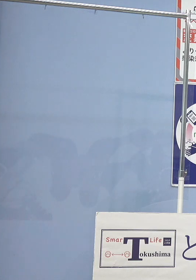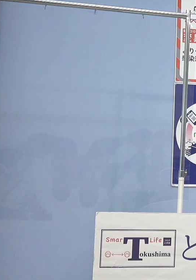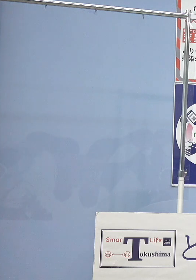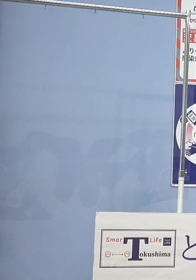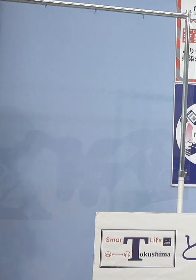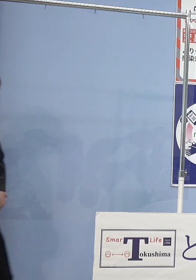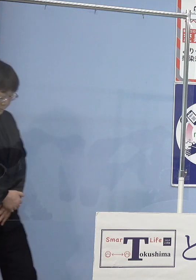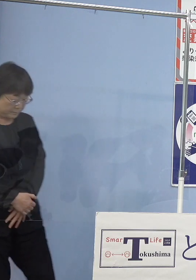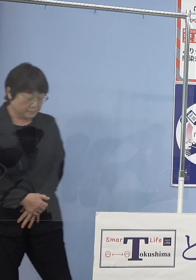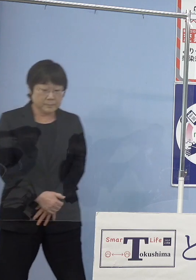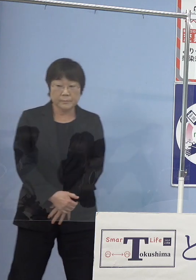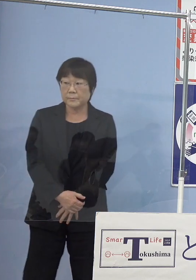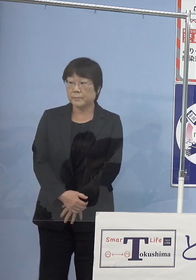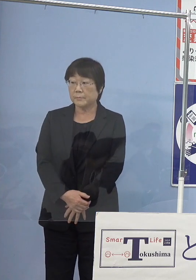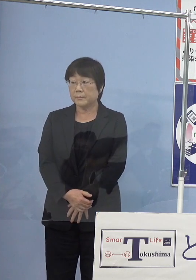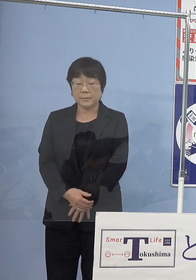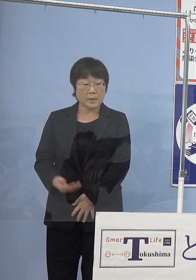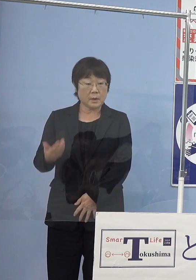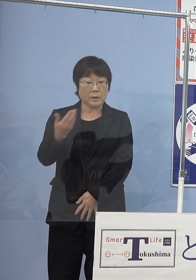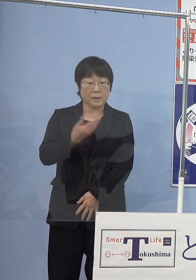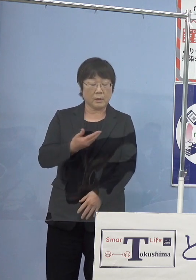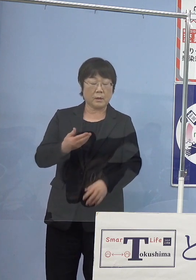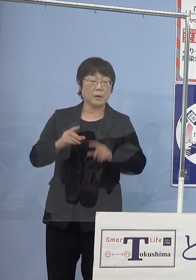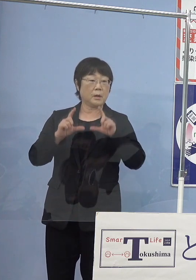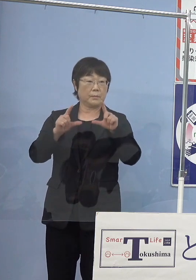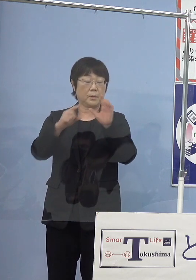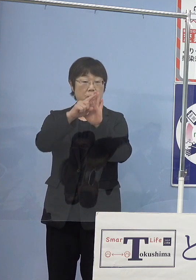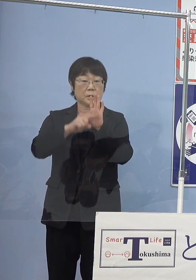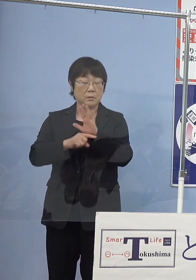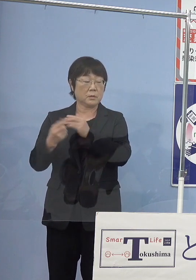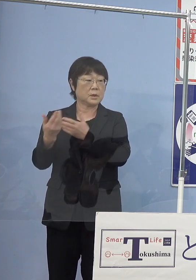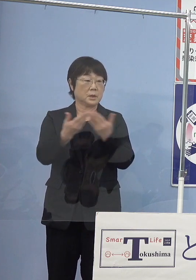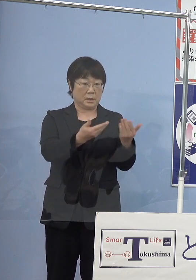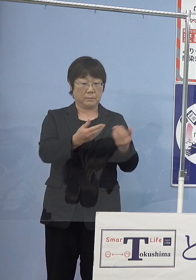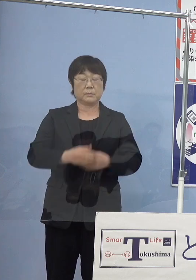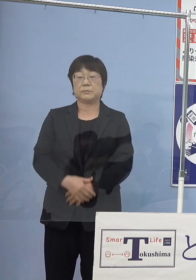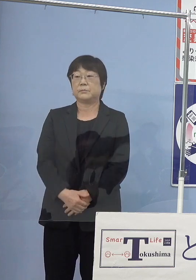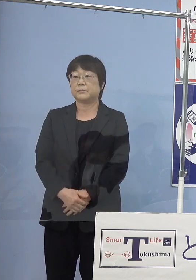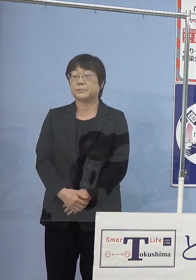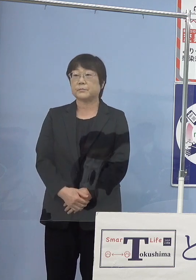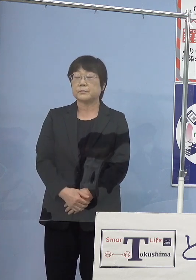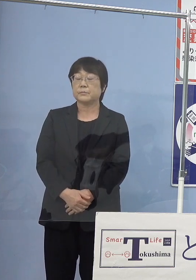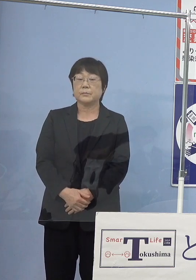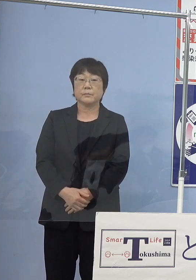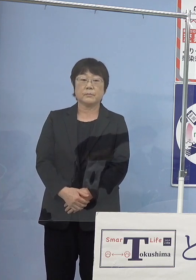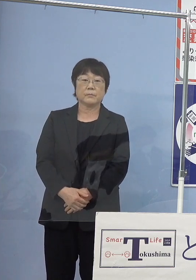（幹事社：毎日新聞社） 発表事項について幹事社の毎日新聞社から 1点お伺いしてもよろしいでしょうか